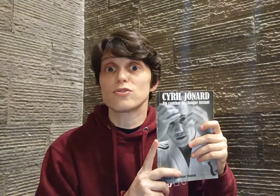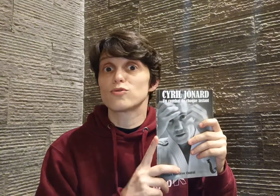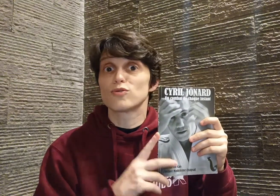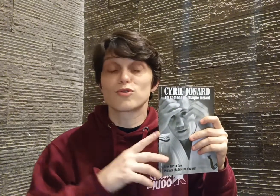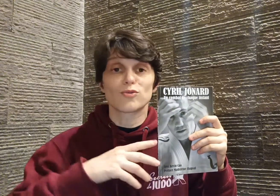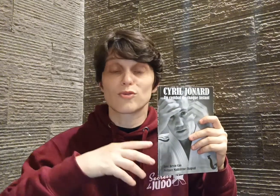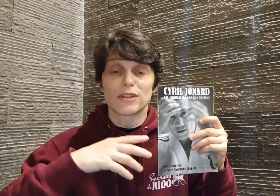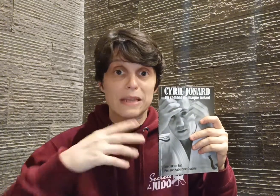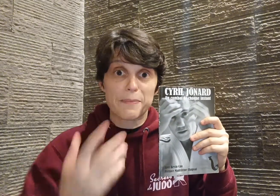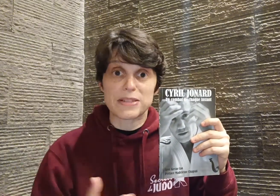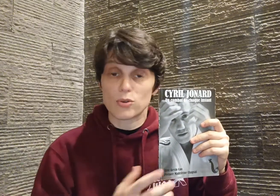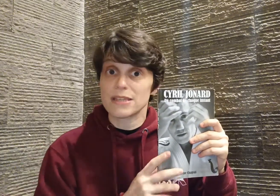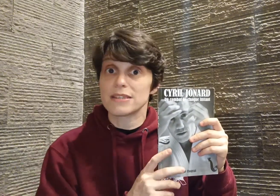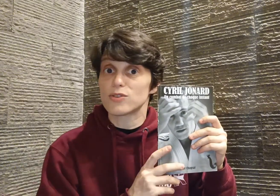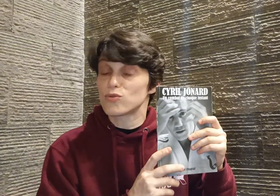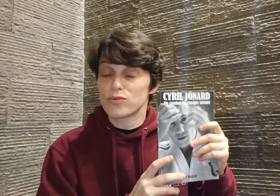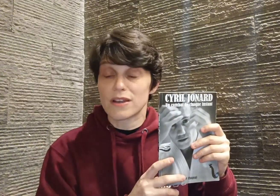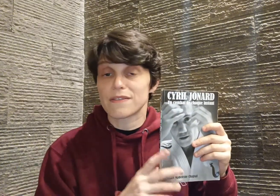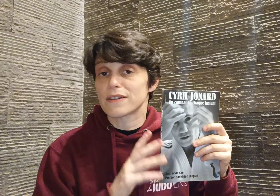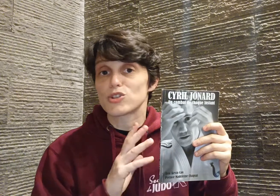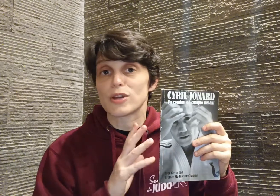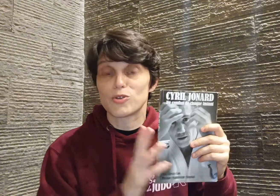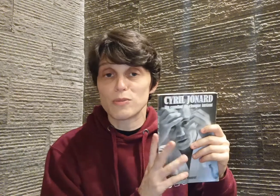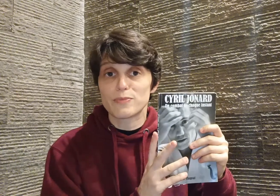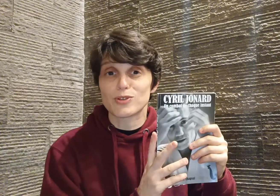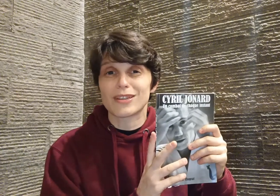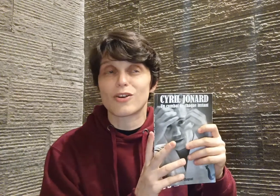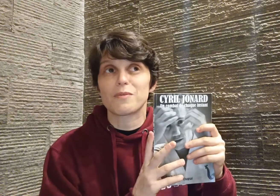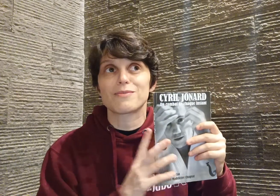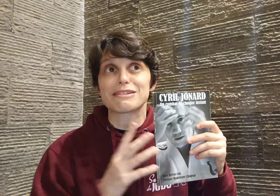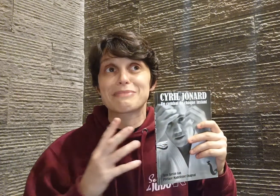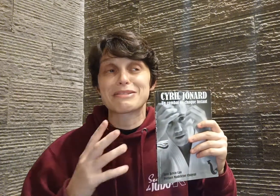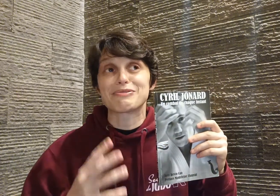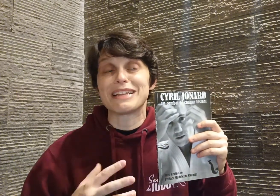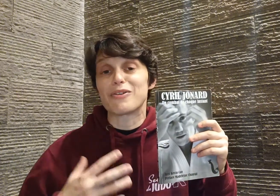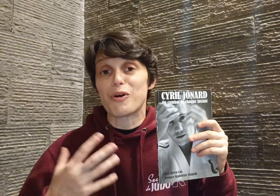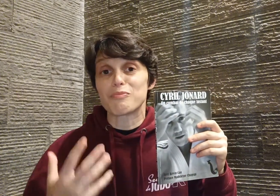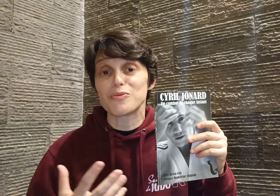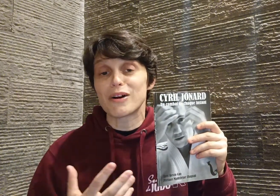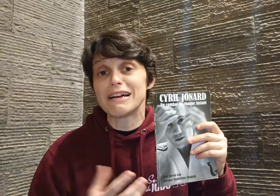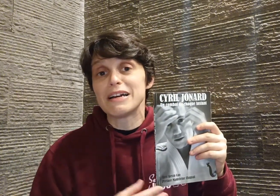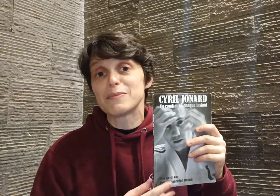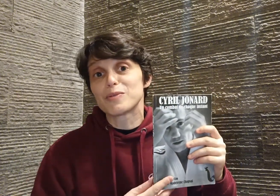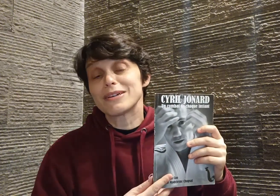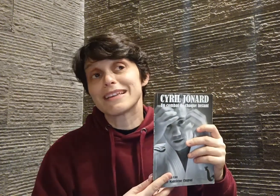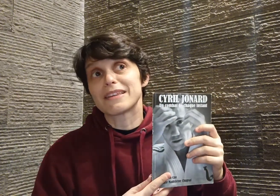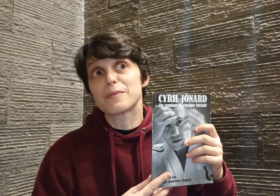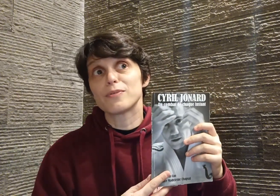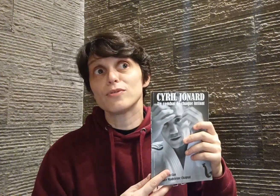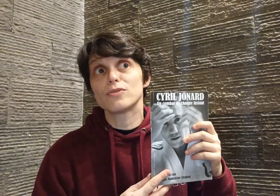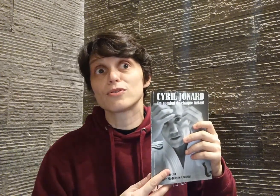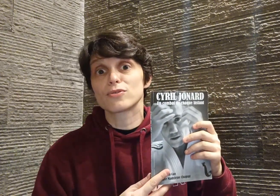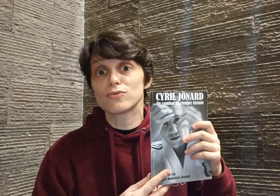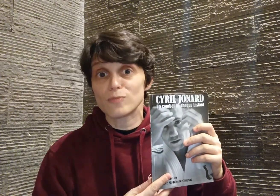d'une leçon d'un passionné, ce qui est tout à fait vrai, je suis à 2000%t d'accord, mais moi j'ai presque envie d'aller encore plus loin : pour moi, c'était un peu une leçon d'humanité,